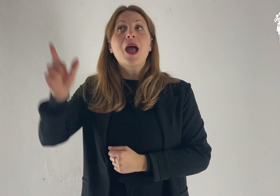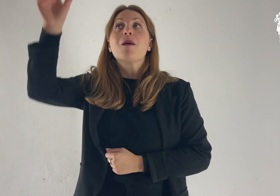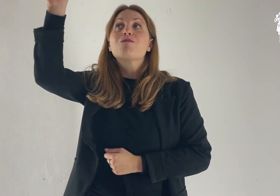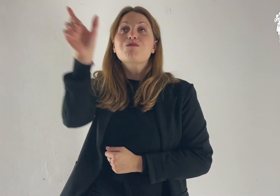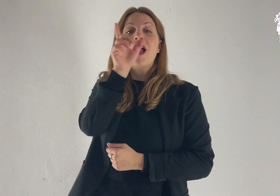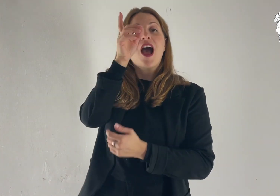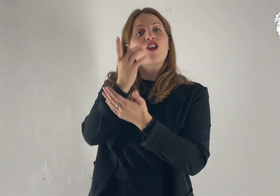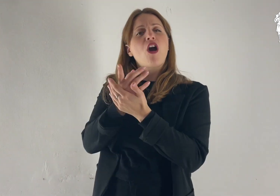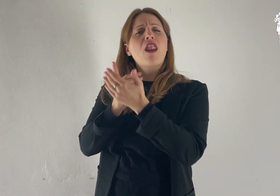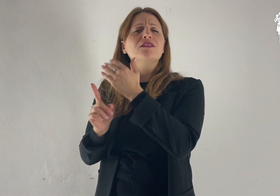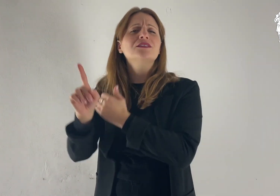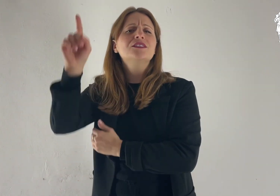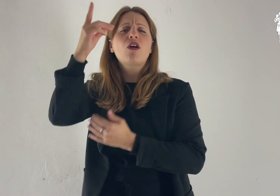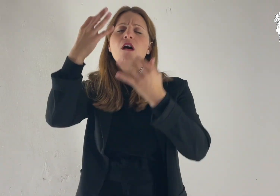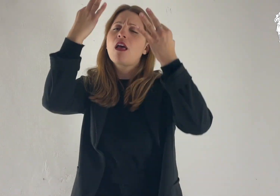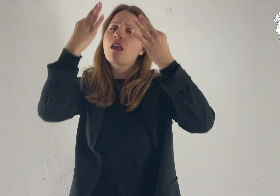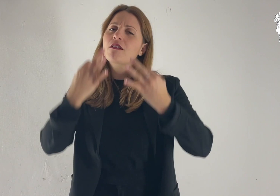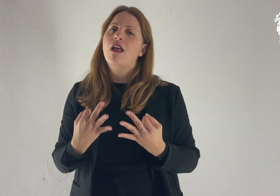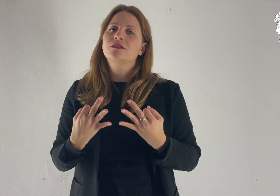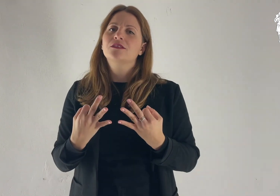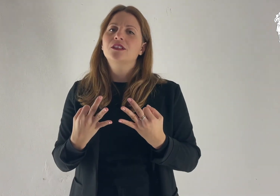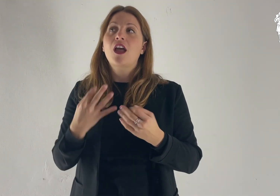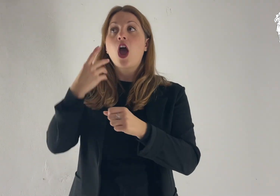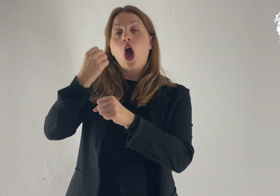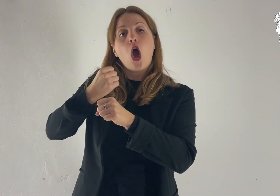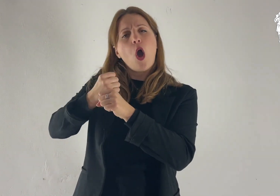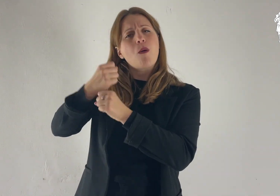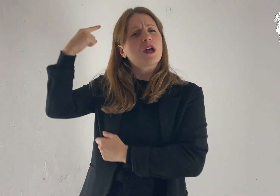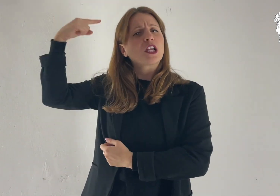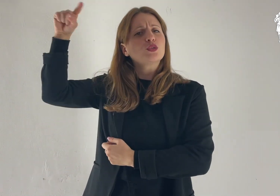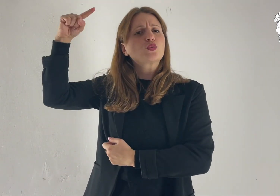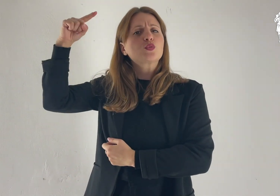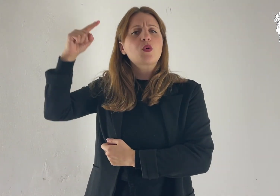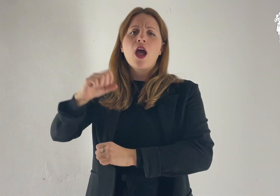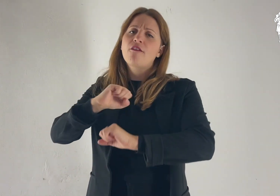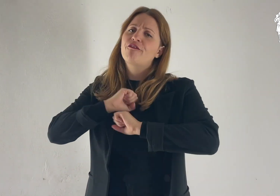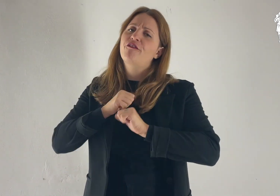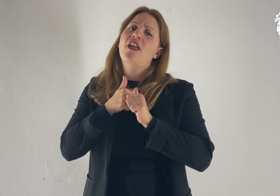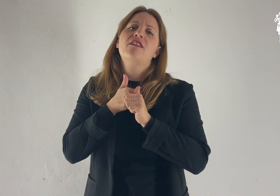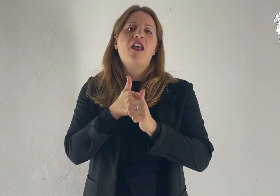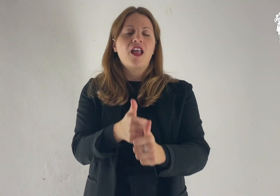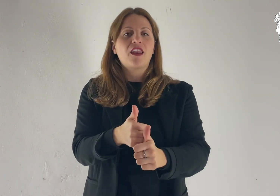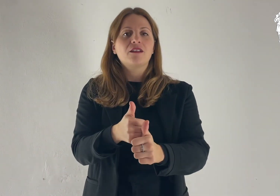Retta è la parola del Signore e fedele ogni sua opera.